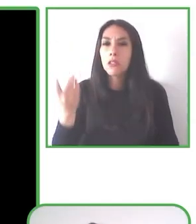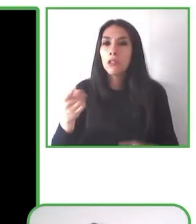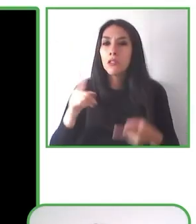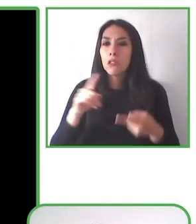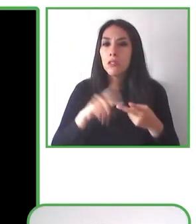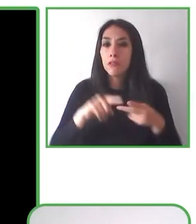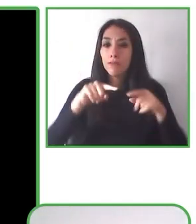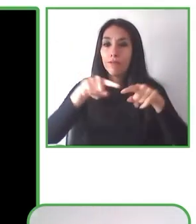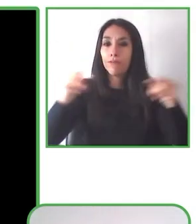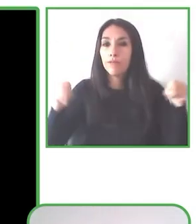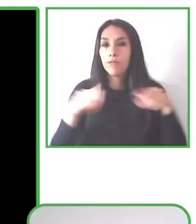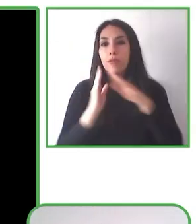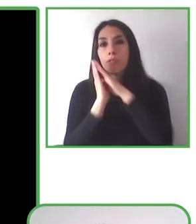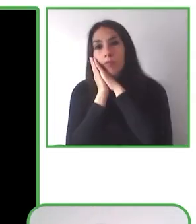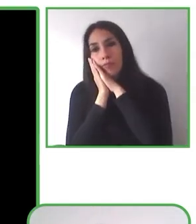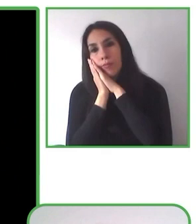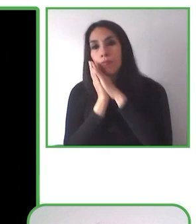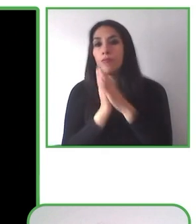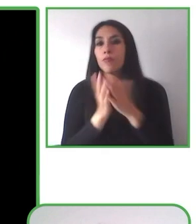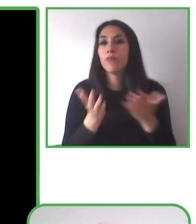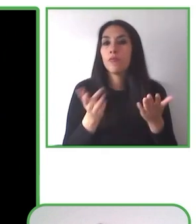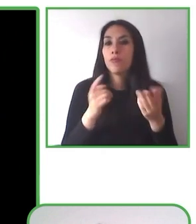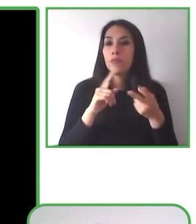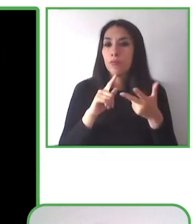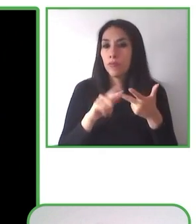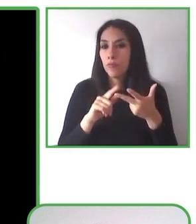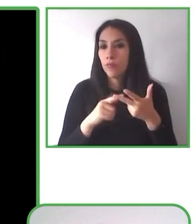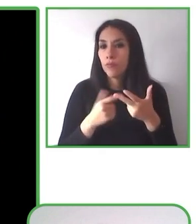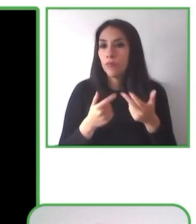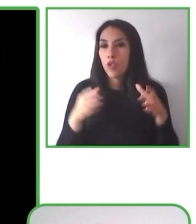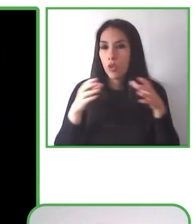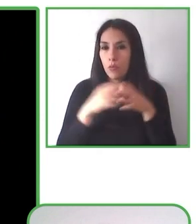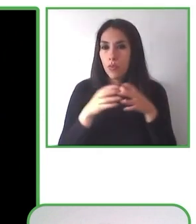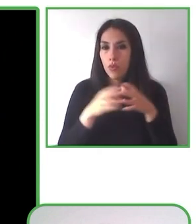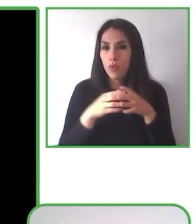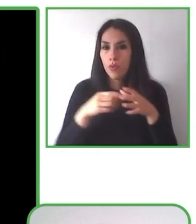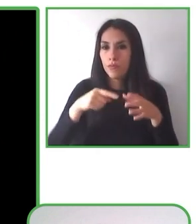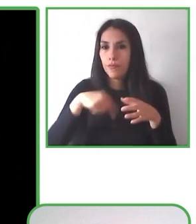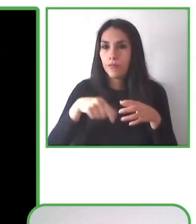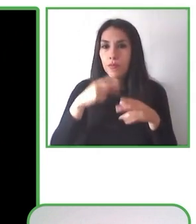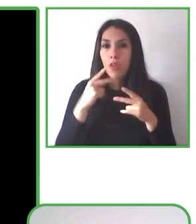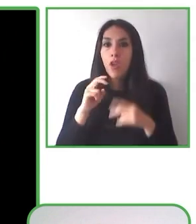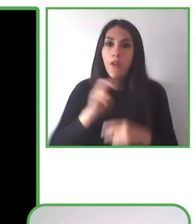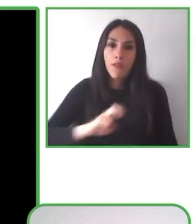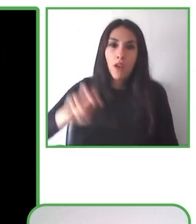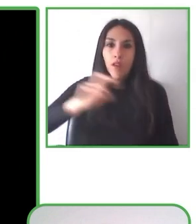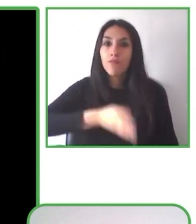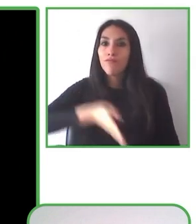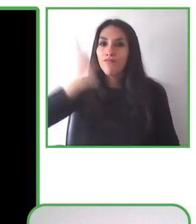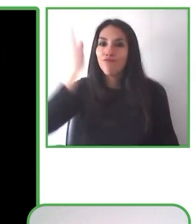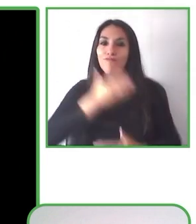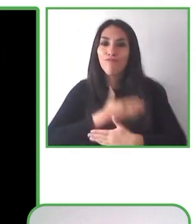Con ello hemos podido hacer que los diversos paisajes sean accesibles a un gran número de